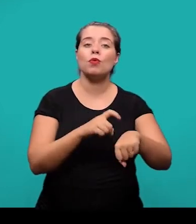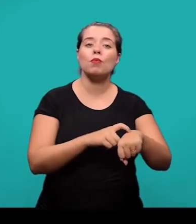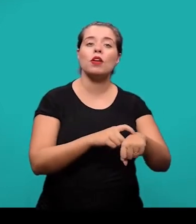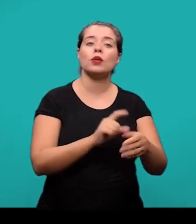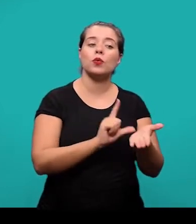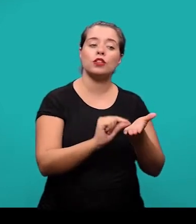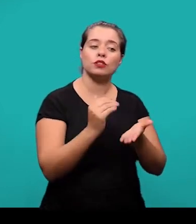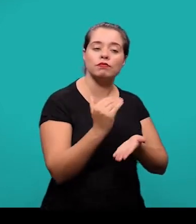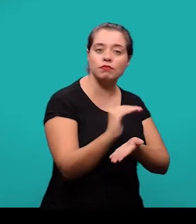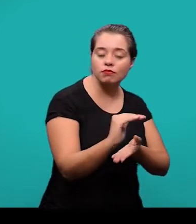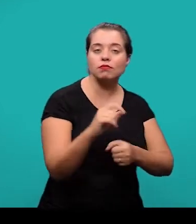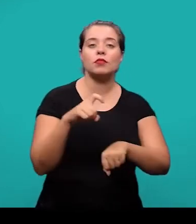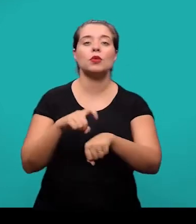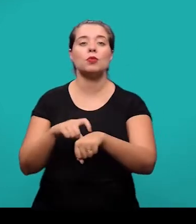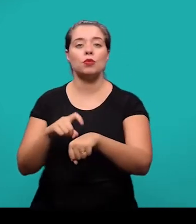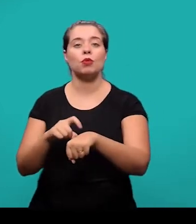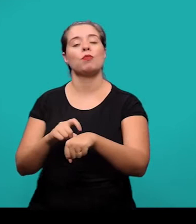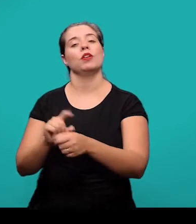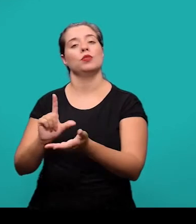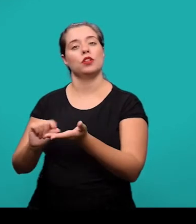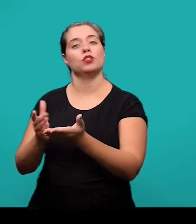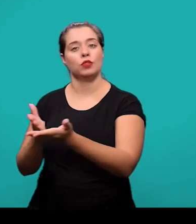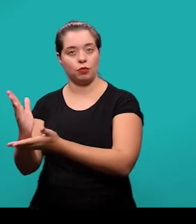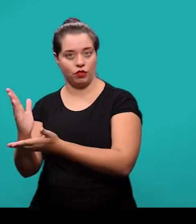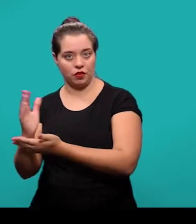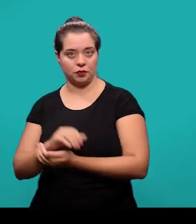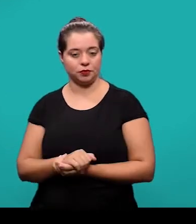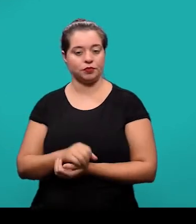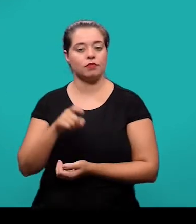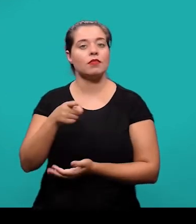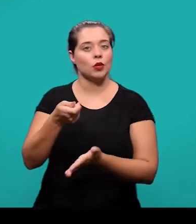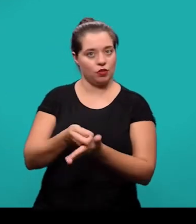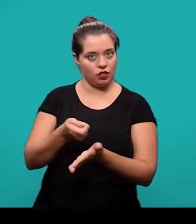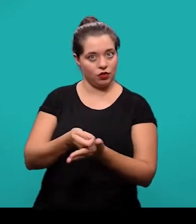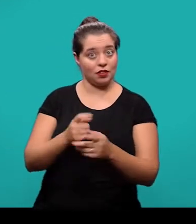e em que momento ele foi aprovado para publicação. Mesmo sendo um elemento obrigatório, eles são inseridos